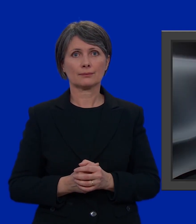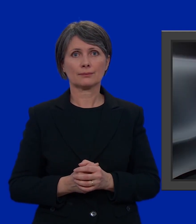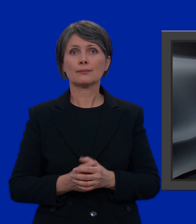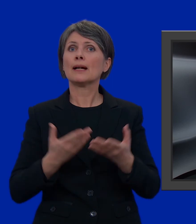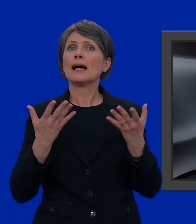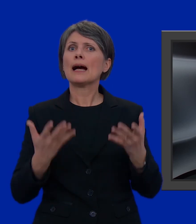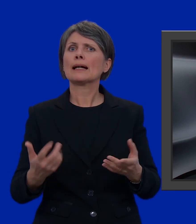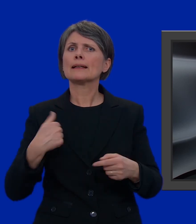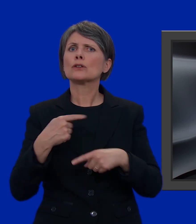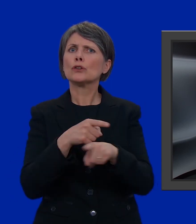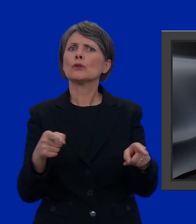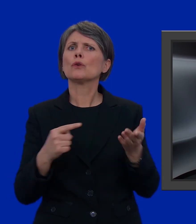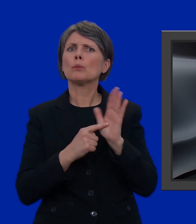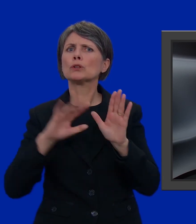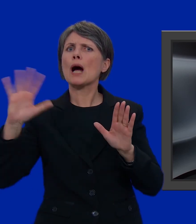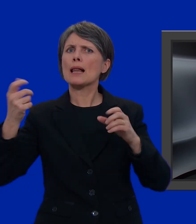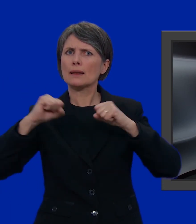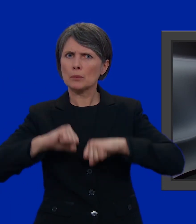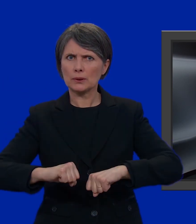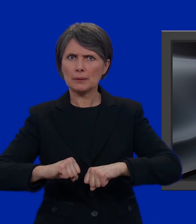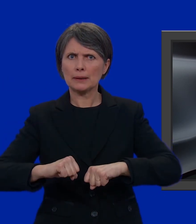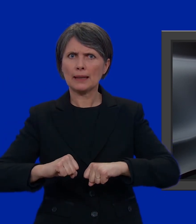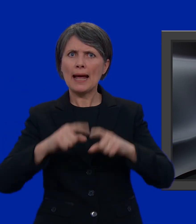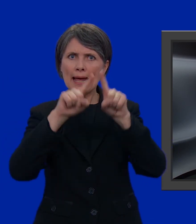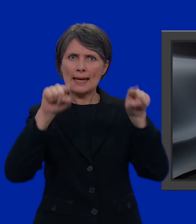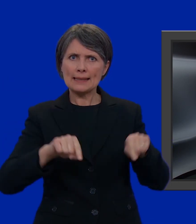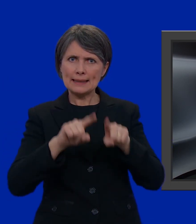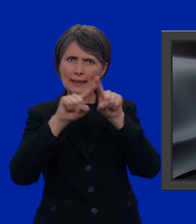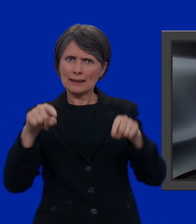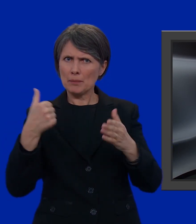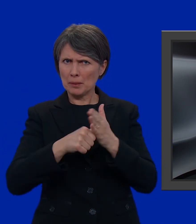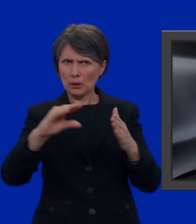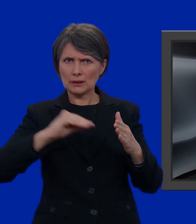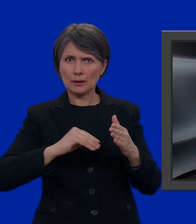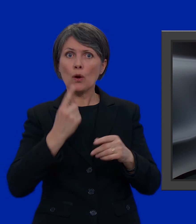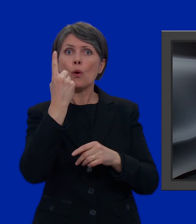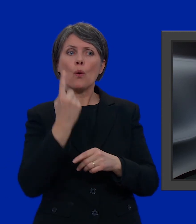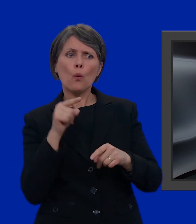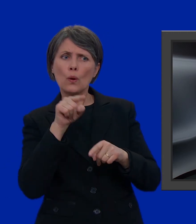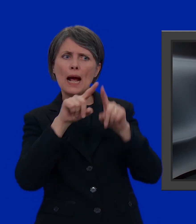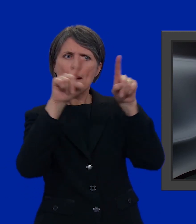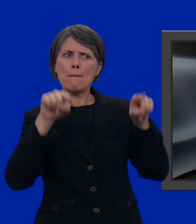Ora vi mostro un'altra possibilità. Tra le schede che avete ricevuto per posta, vi è n'è una bianca.